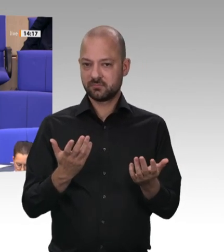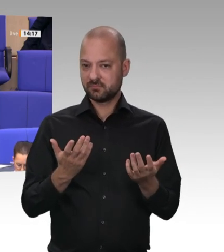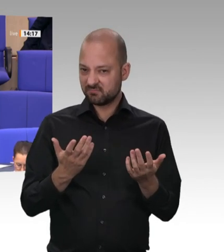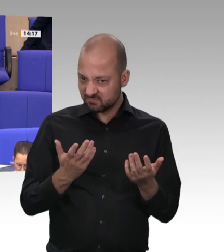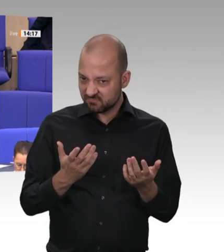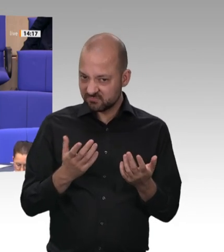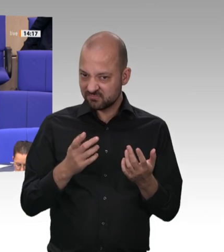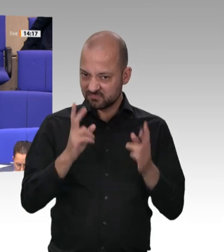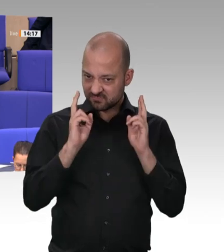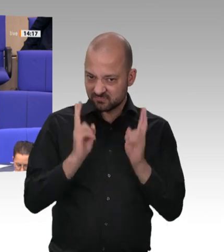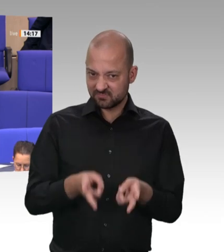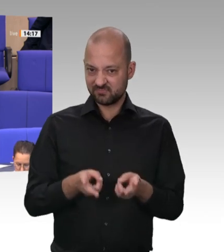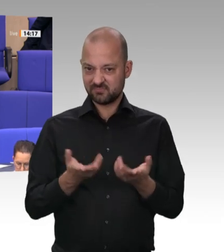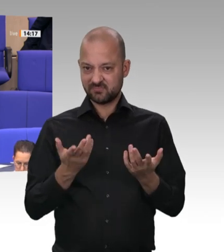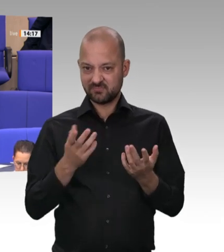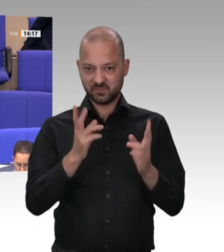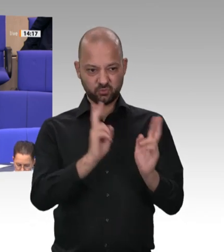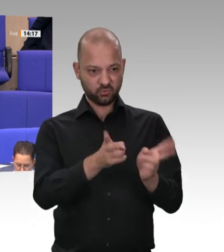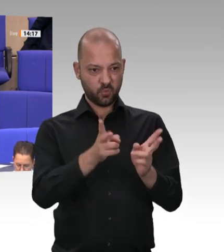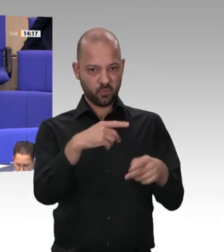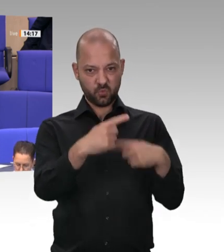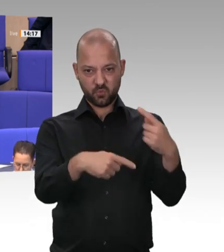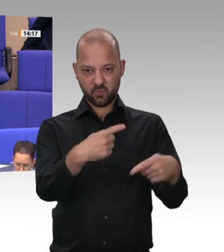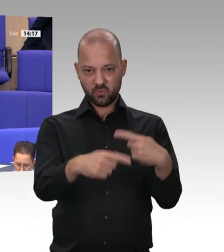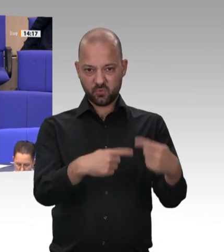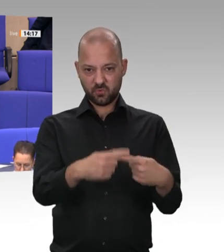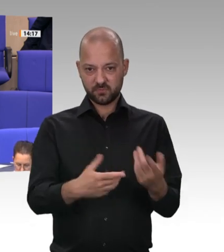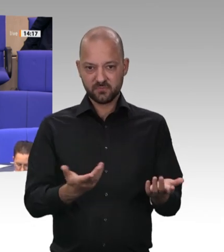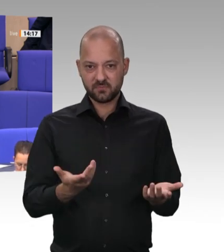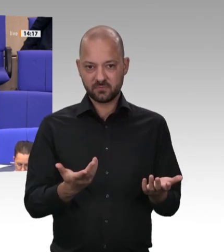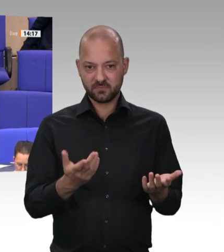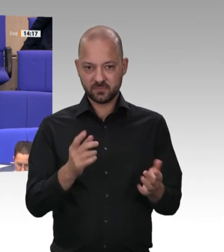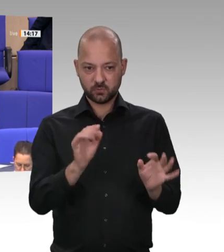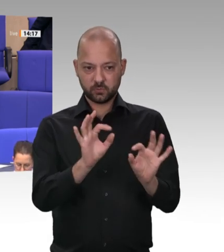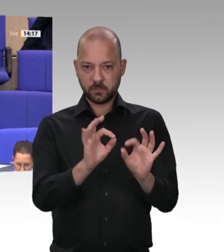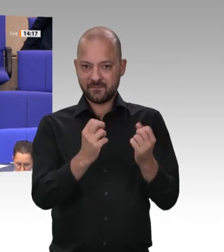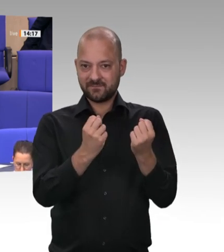in Leer-Papenburg, jetzt wirklich die Fesseln anlegen müssen, sodass sie nicht wieder